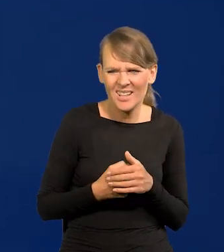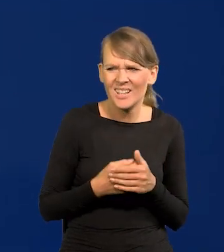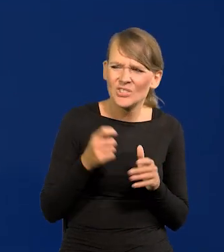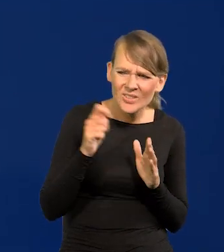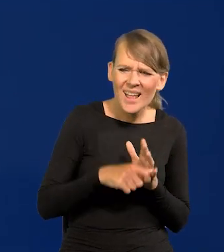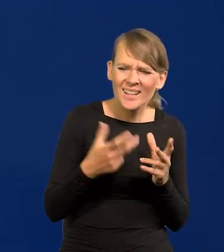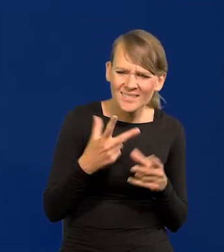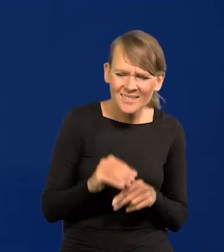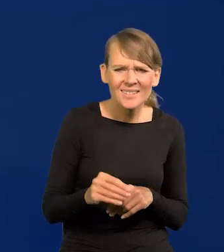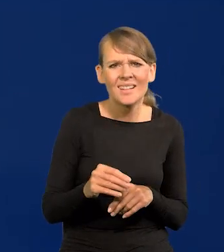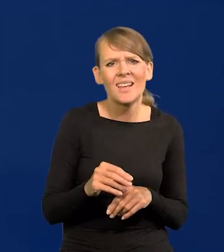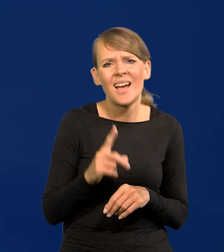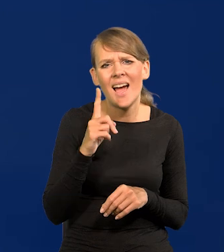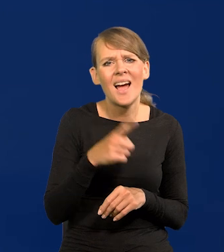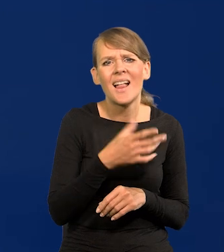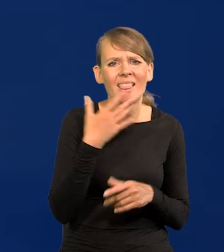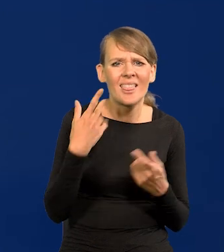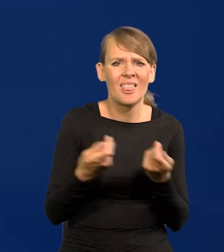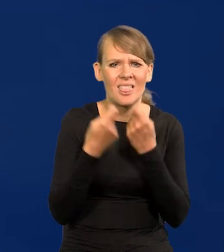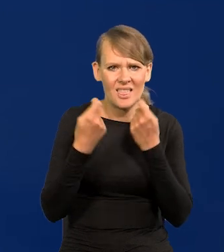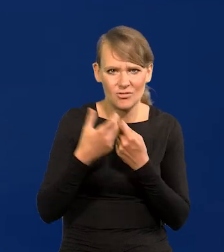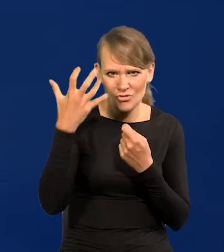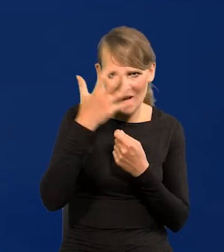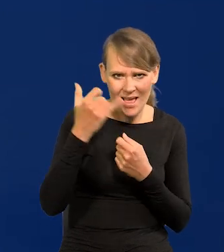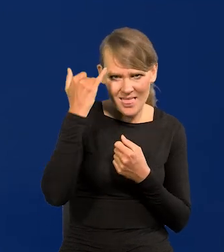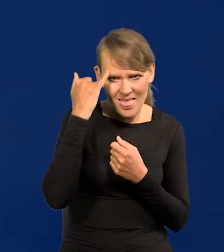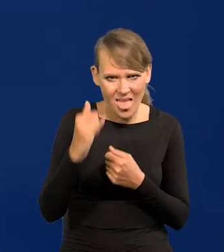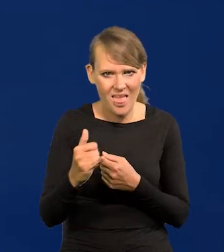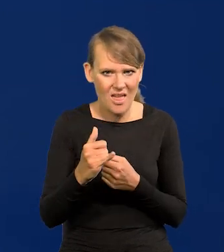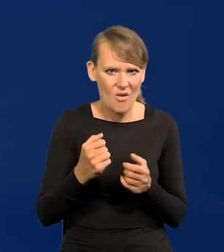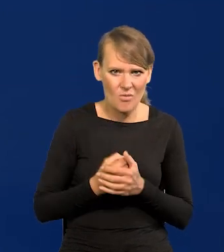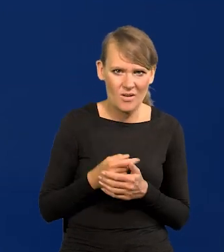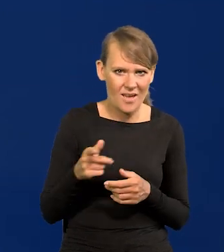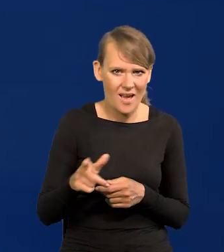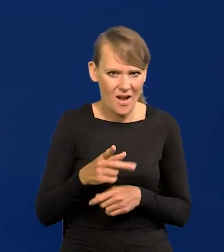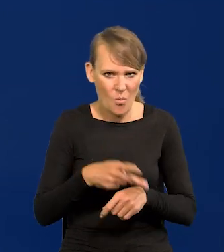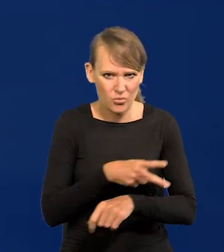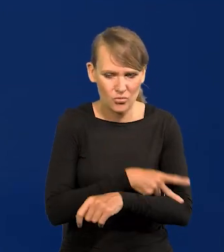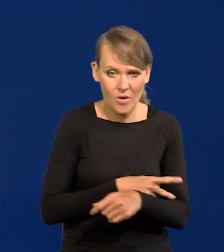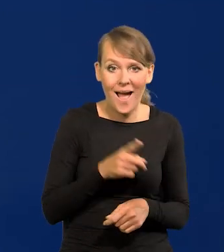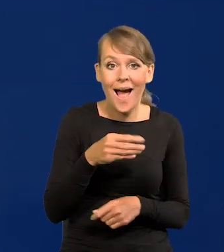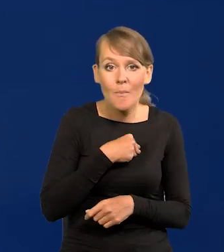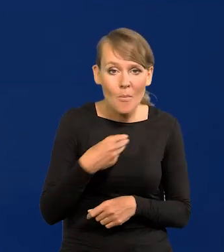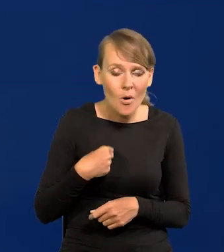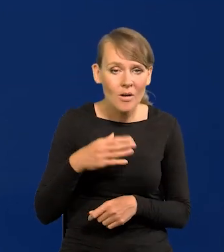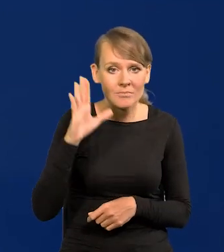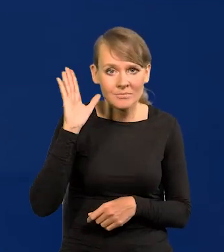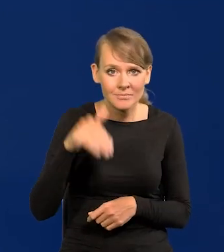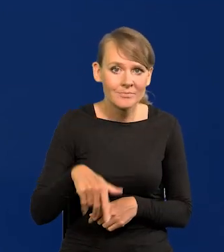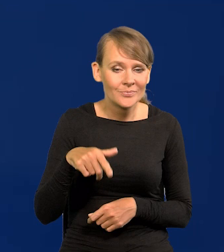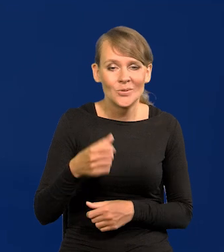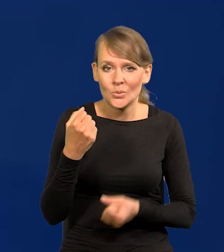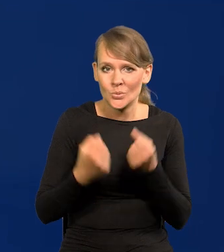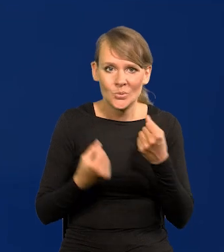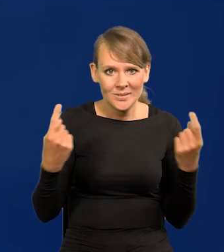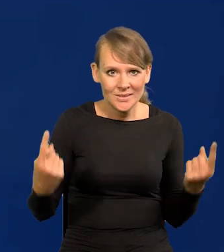nie zakłócona tym szaleństwem ideologiczno-biurokratycznym. A Polska w ogóle znajduje się w niesłychanie trudnej sytuacji,